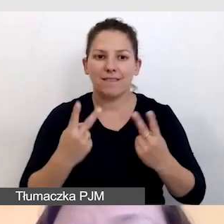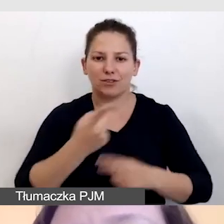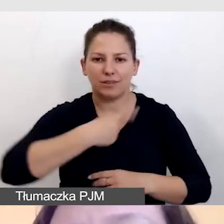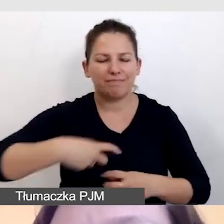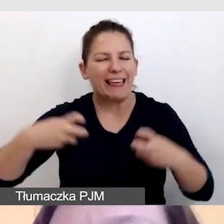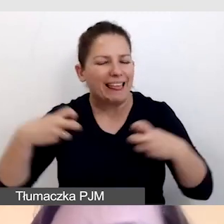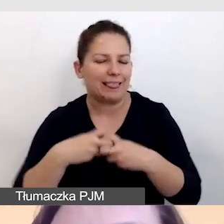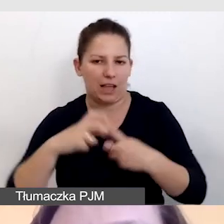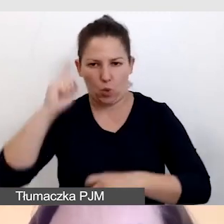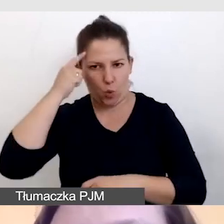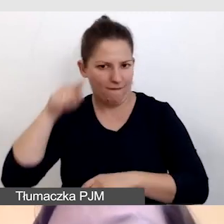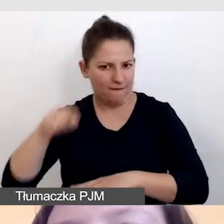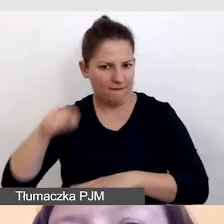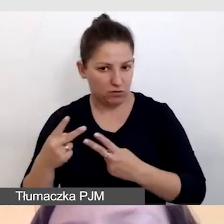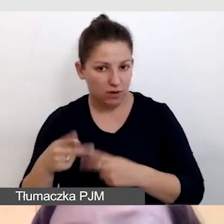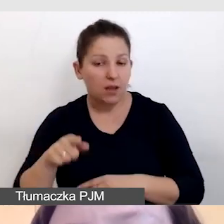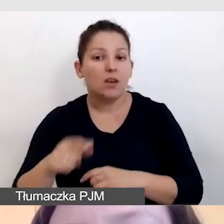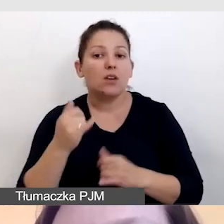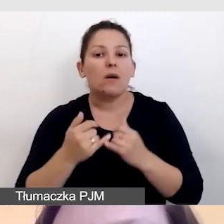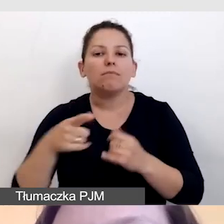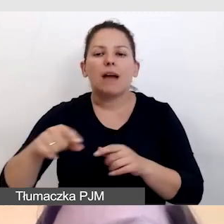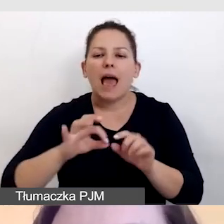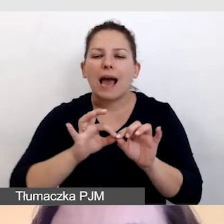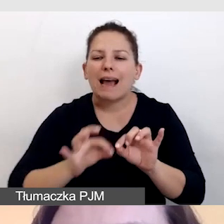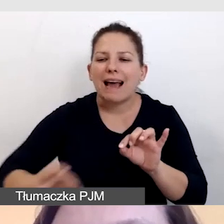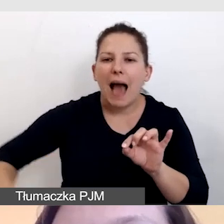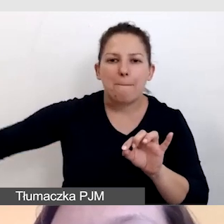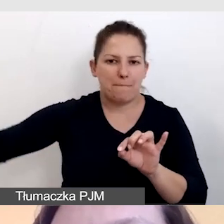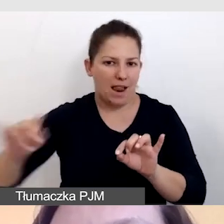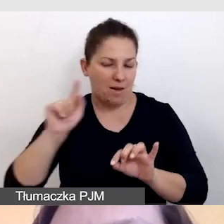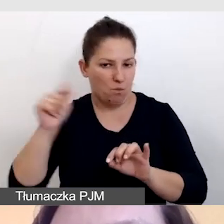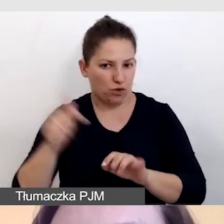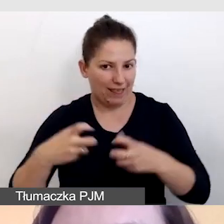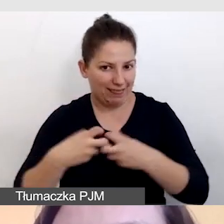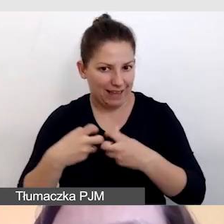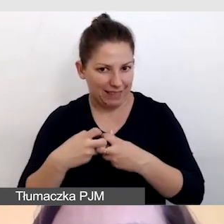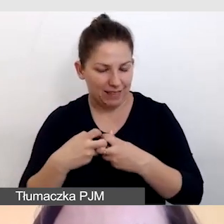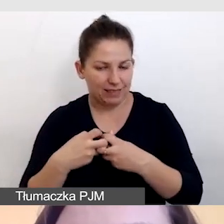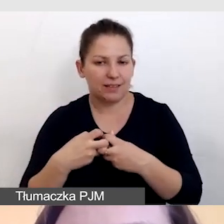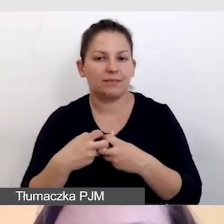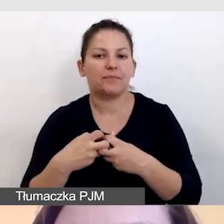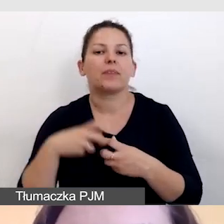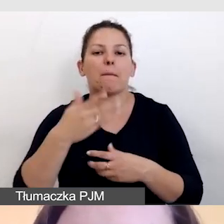który powinien być po kablu i powinien być bardzo stabilny,